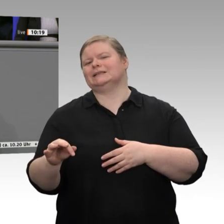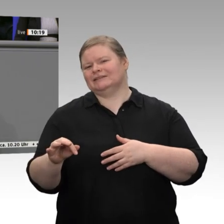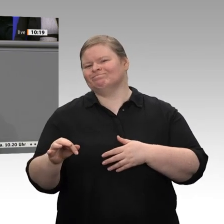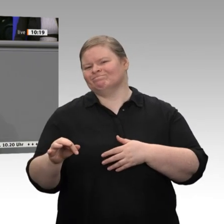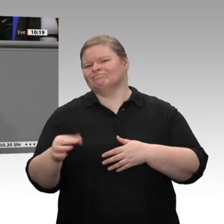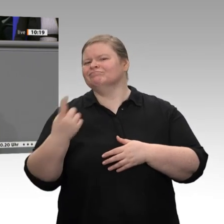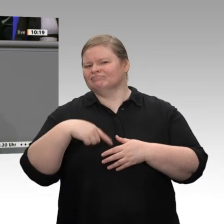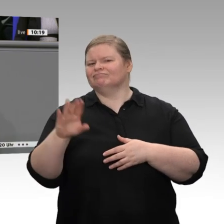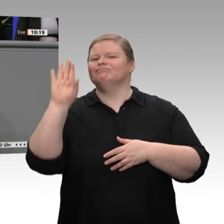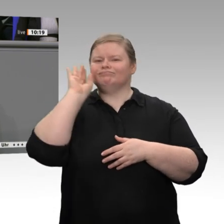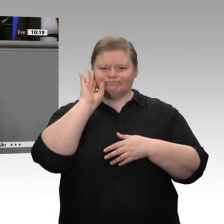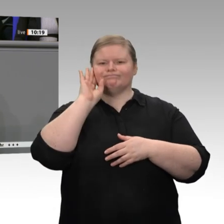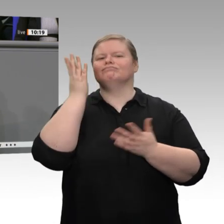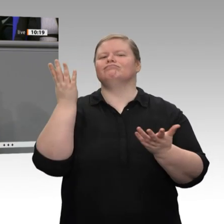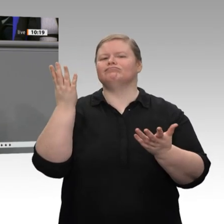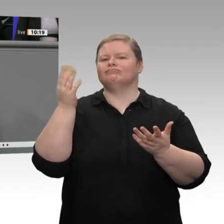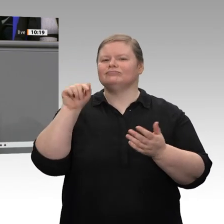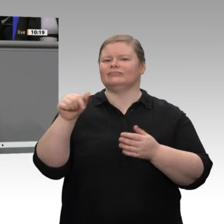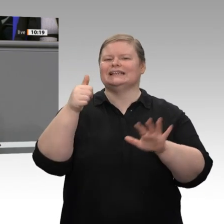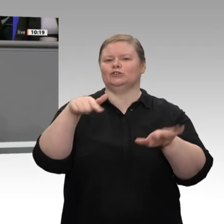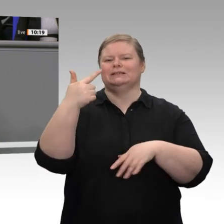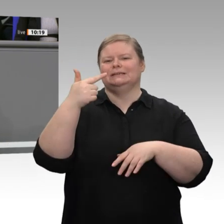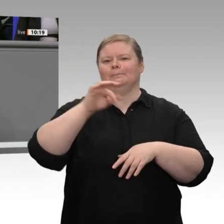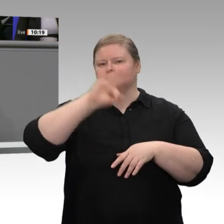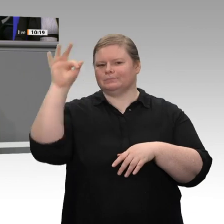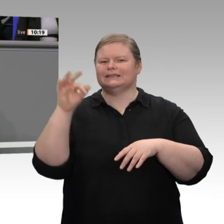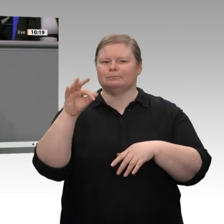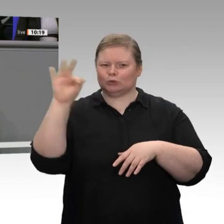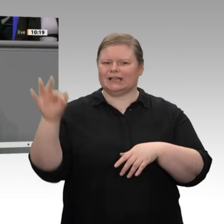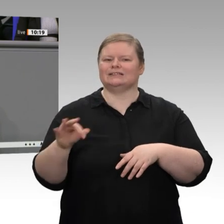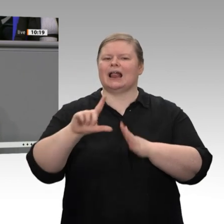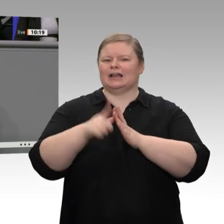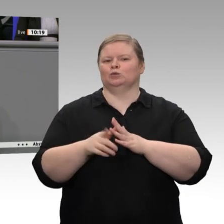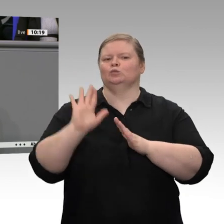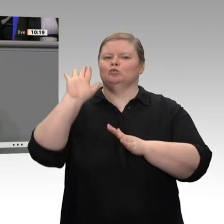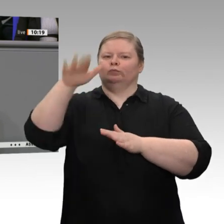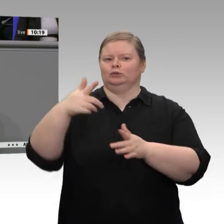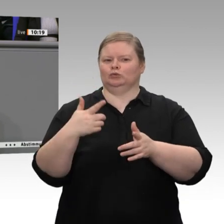2015. In einer solchen Situation beschließen die Grünen - wörtlich -: „ …